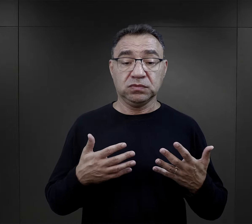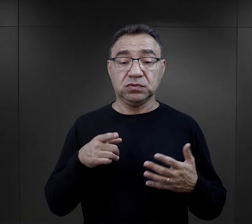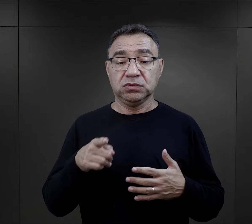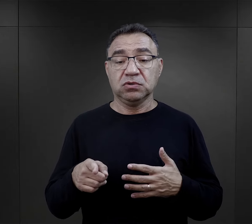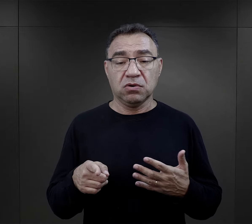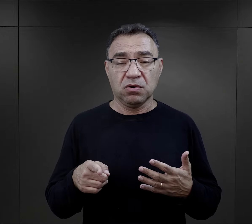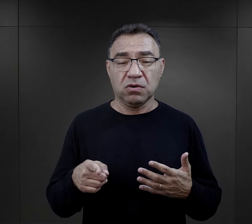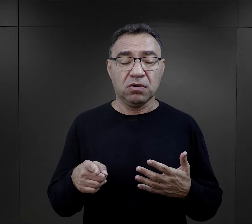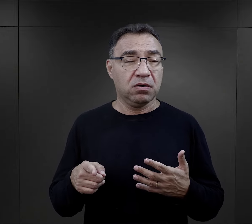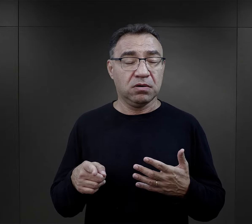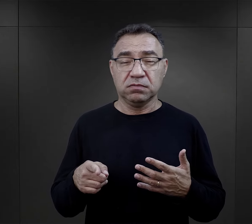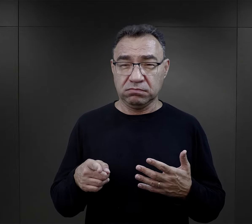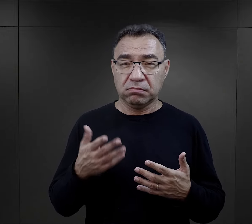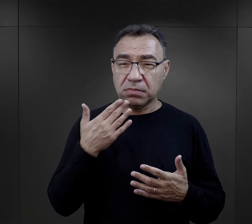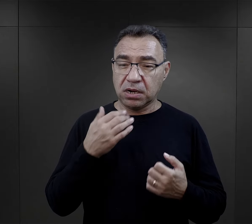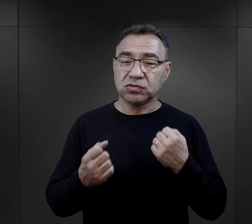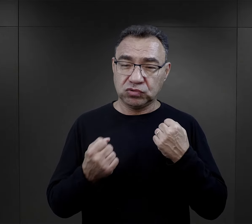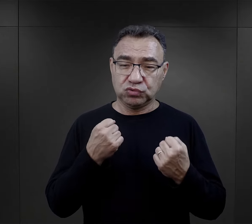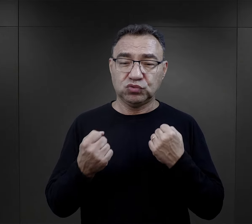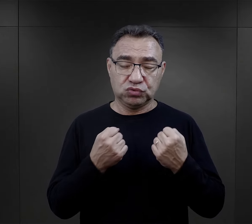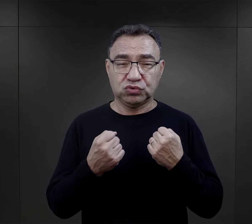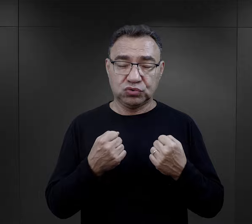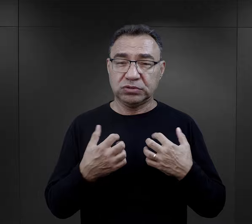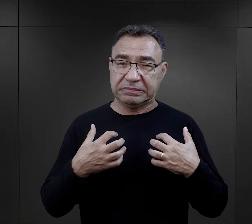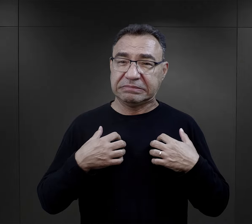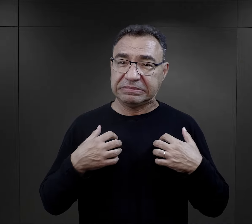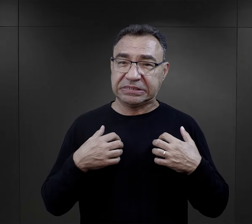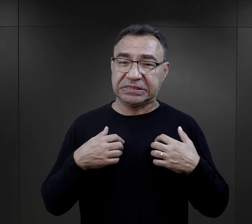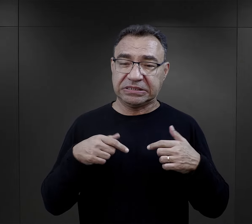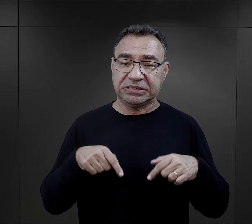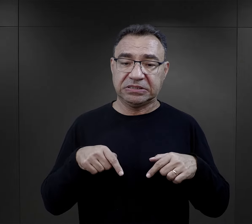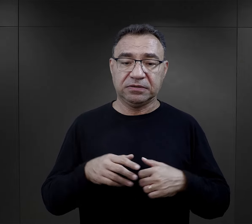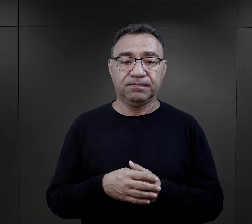więc to był taki element też dosyć trudny do przejścia.